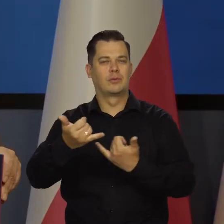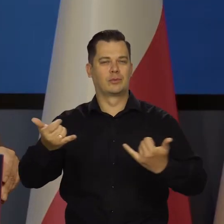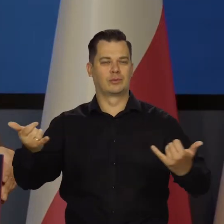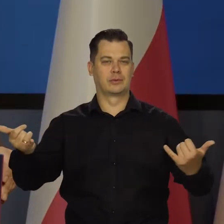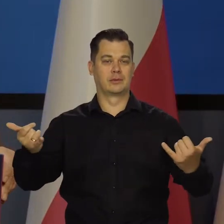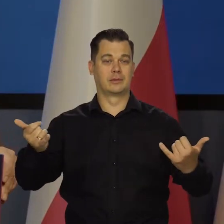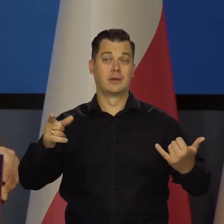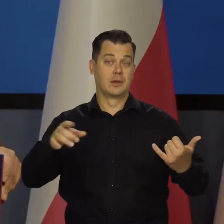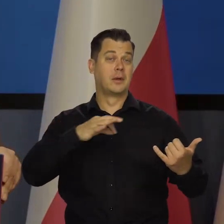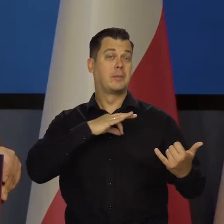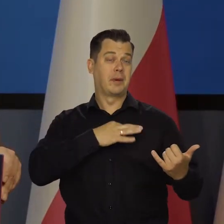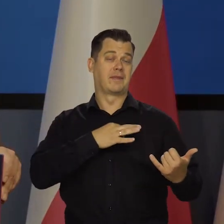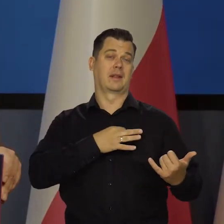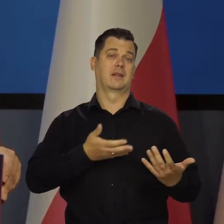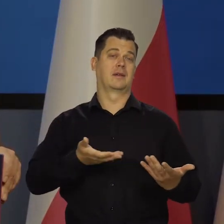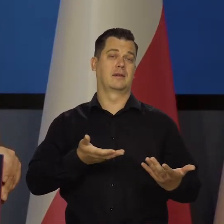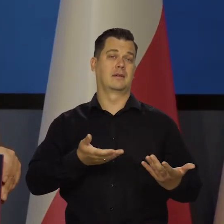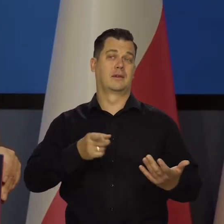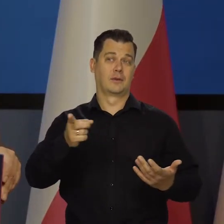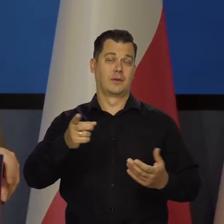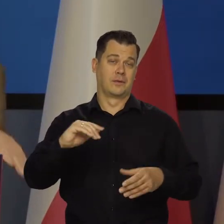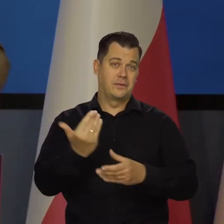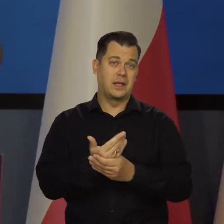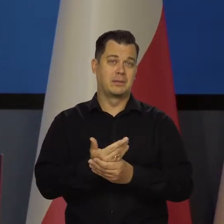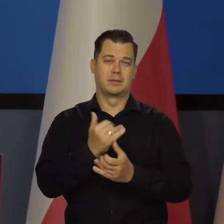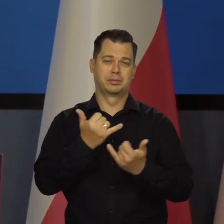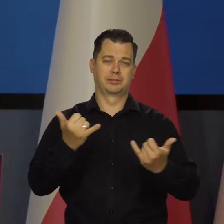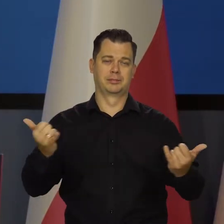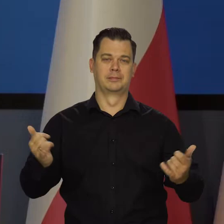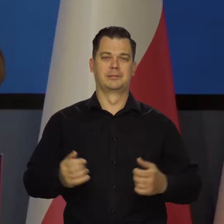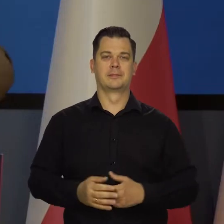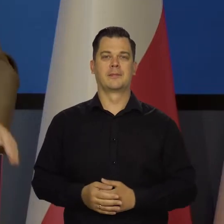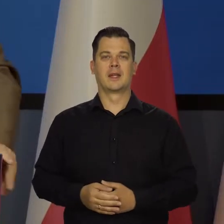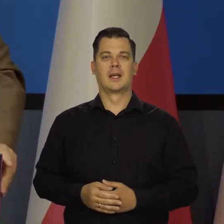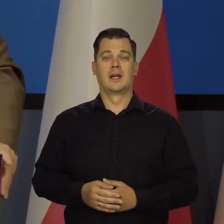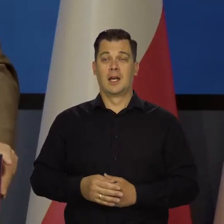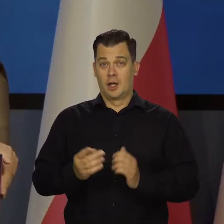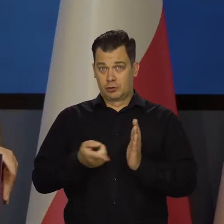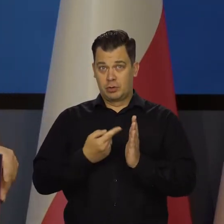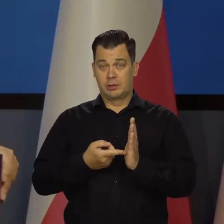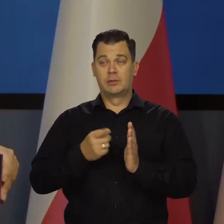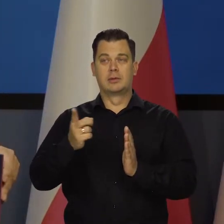i to są prywatne najczęściej podmioty, często inwestorzy zagraniczni.